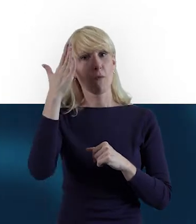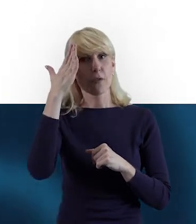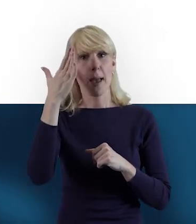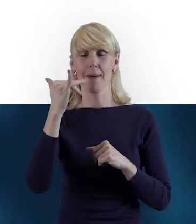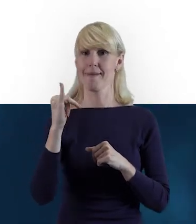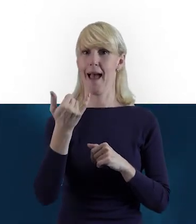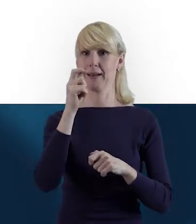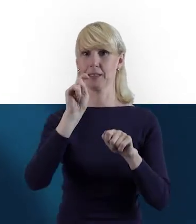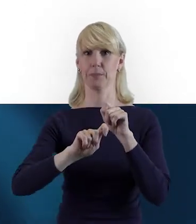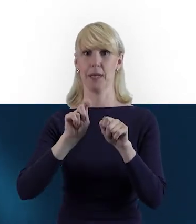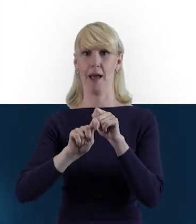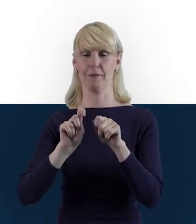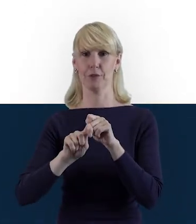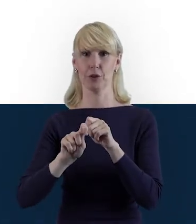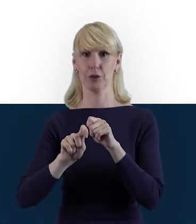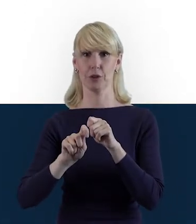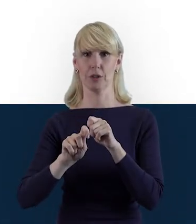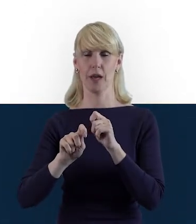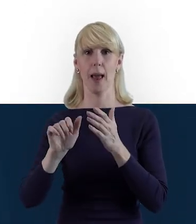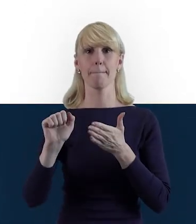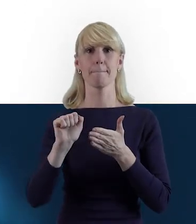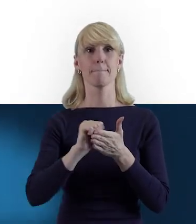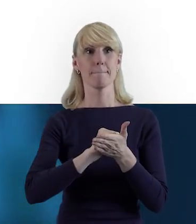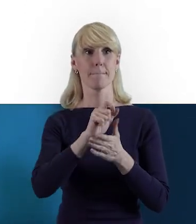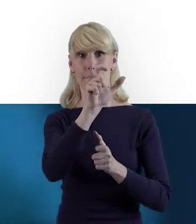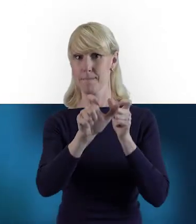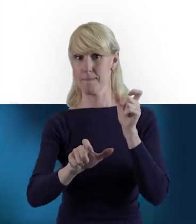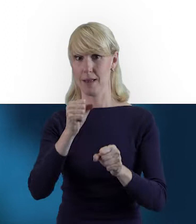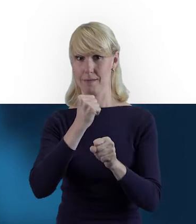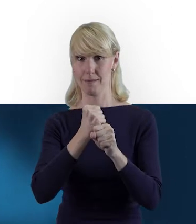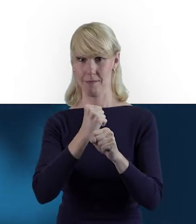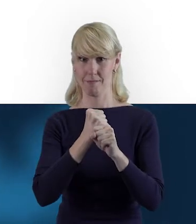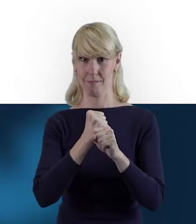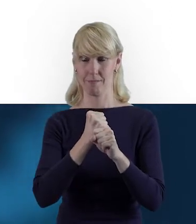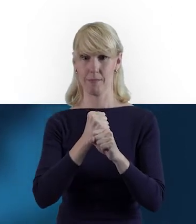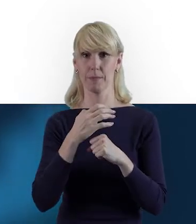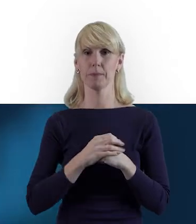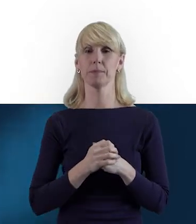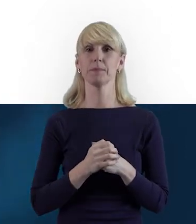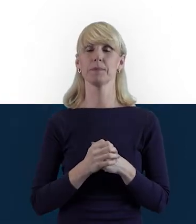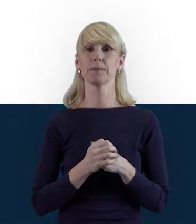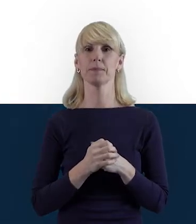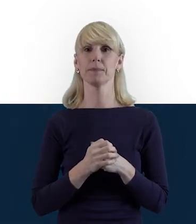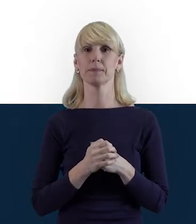czym jest Personel Projektu, czyli ta definicja.